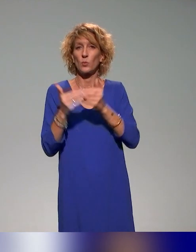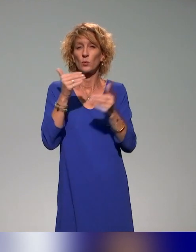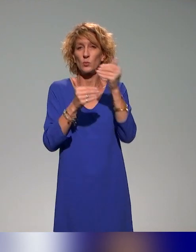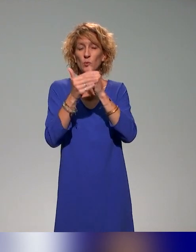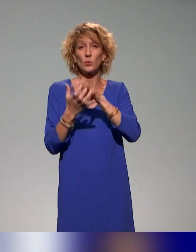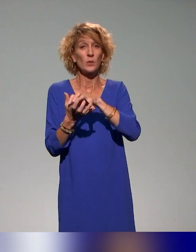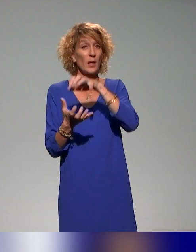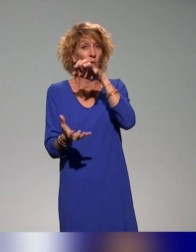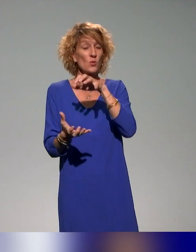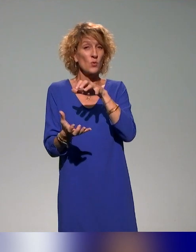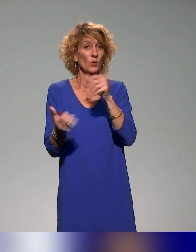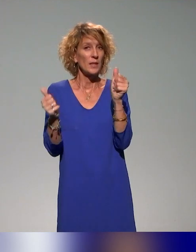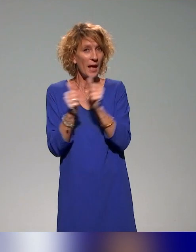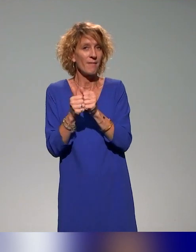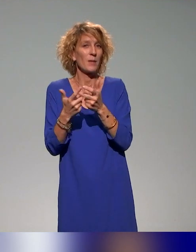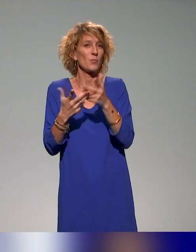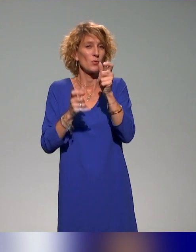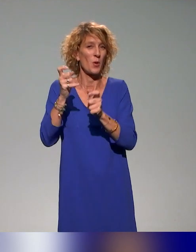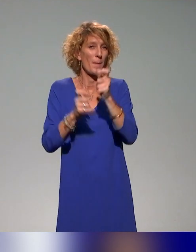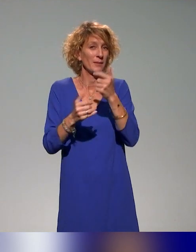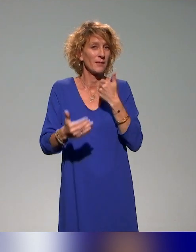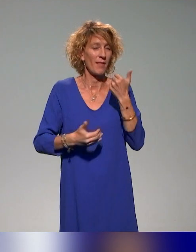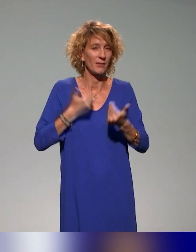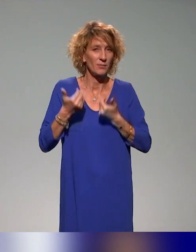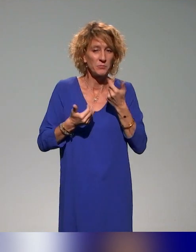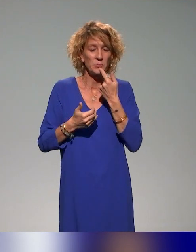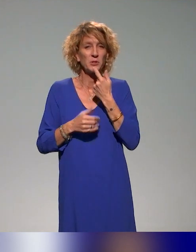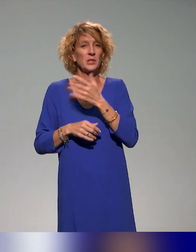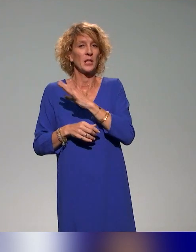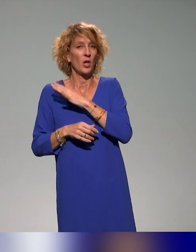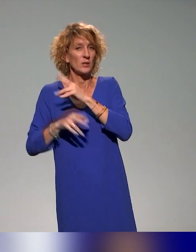les acteurs impliqués, co-construire avec des enseignants-chercheurs des établissements, co-construire avec